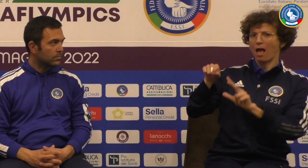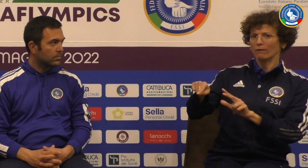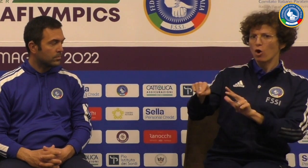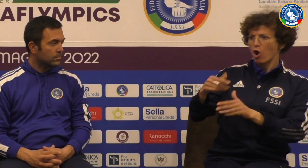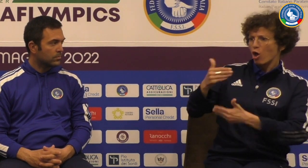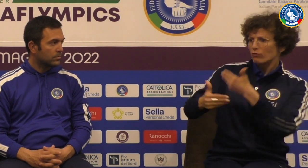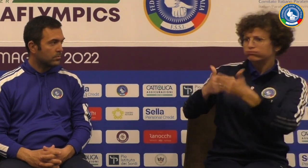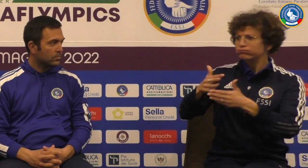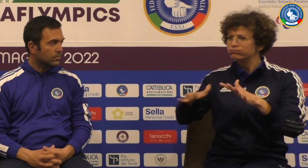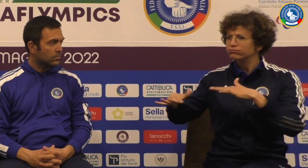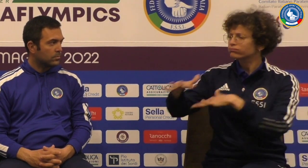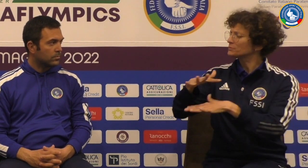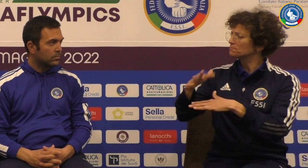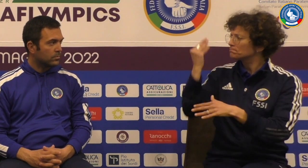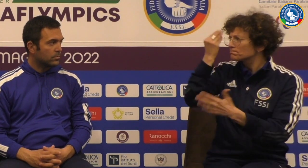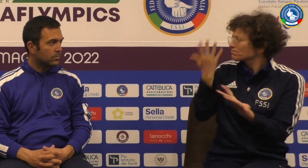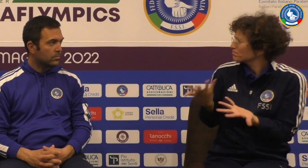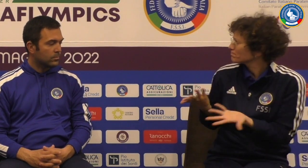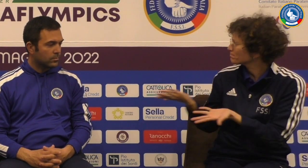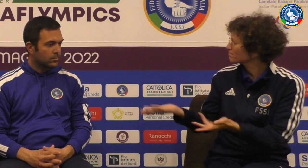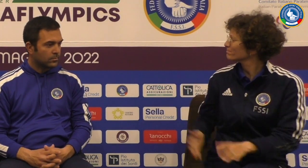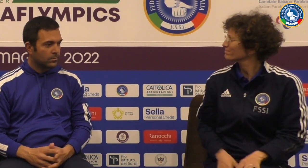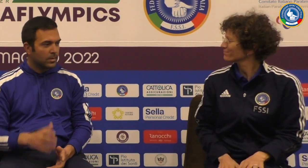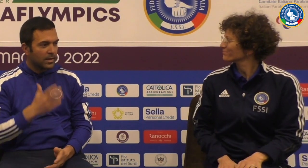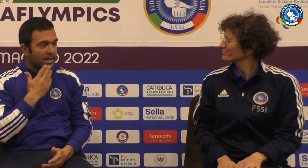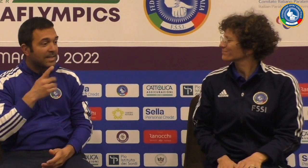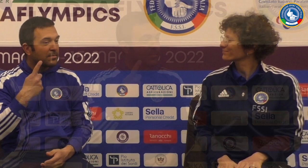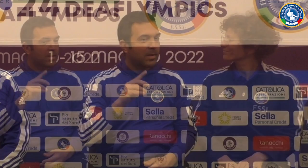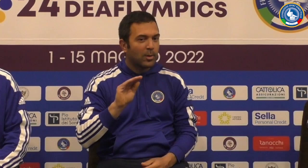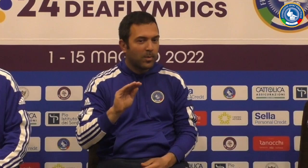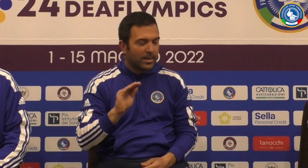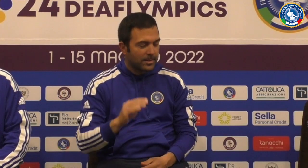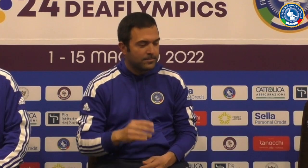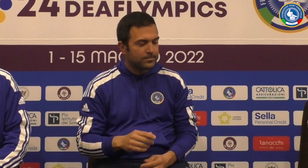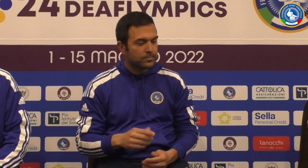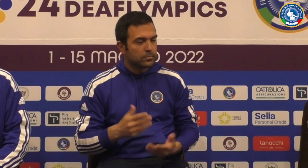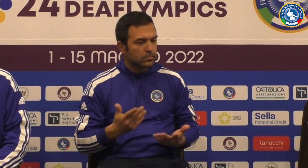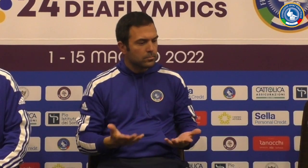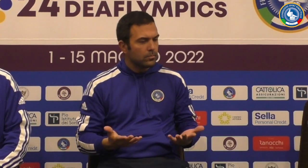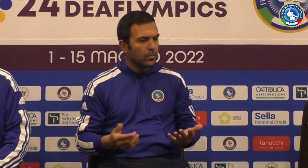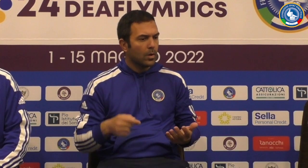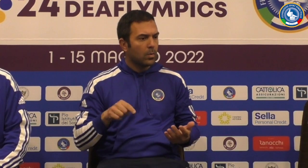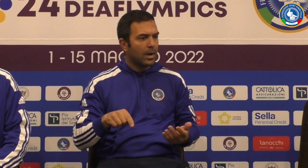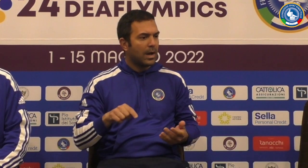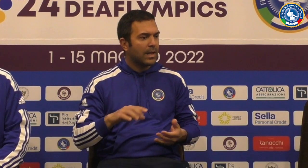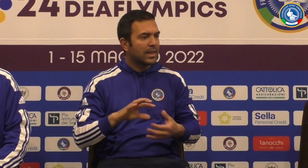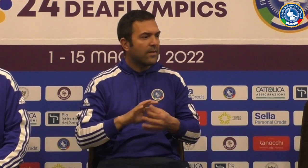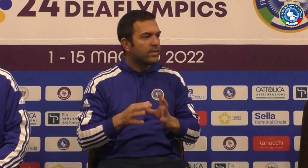hai vissuto la squadra di pallavolo come com'è andata questa Technics Grazie per